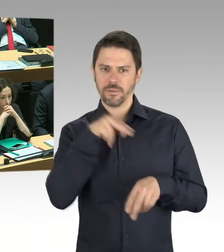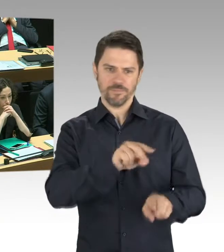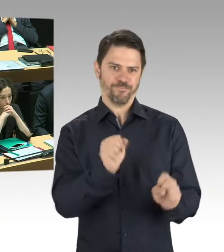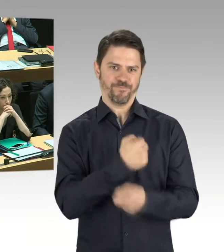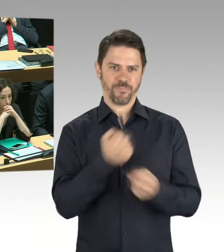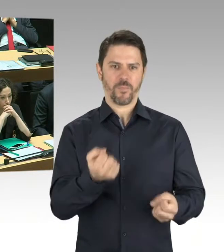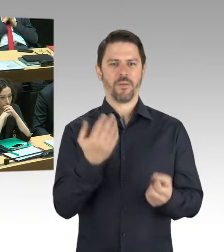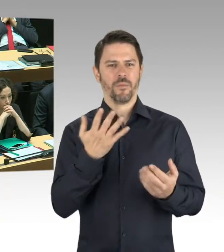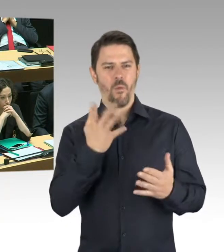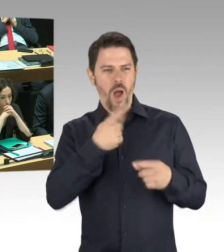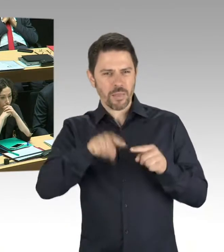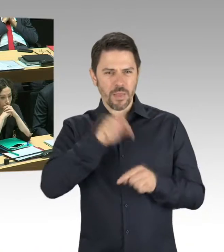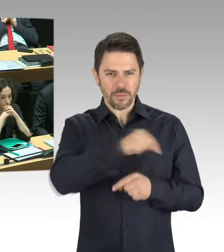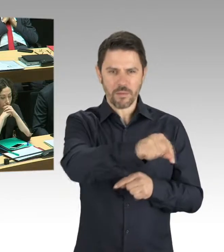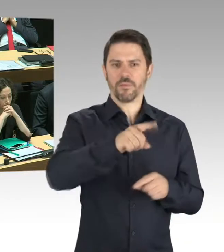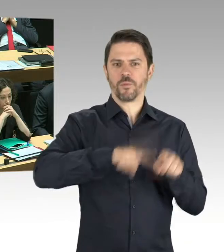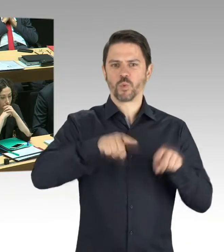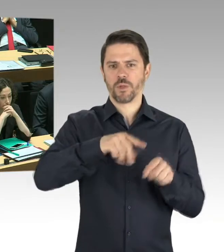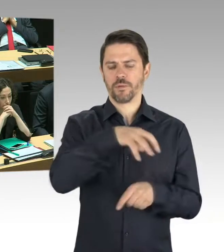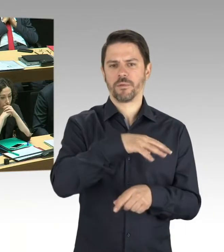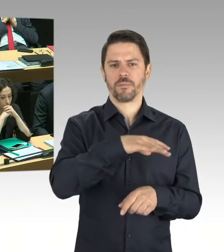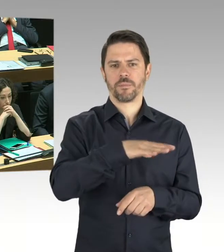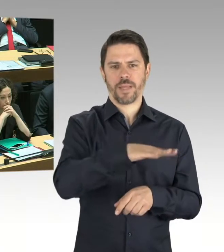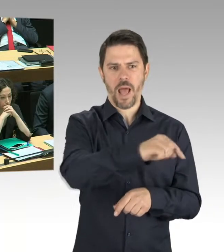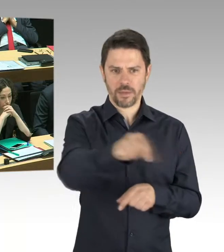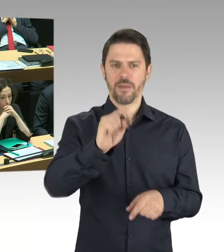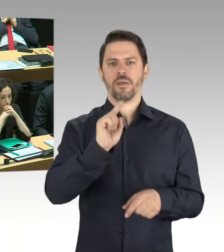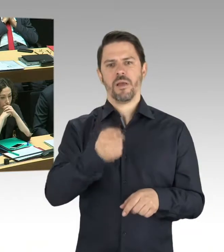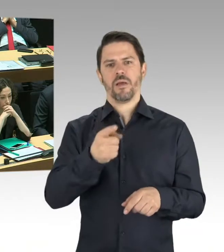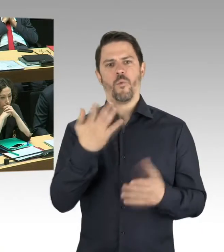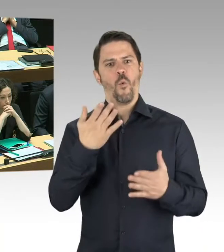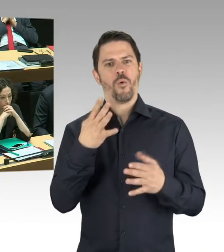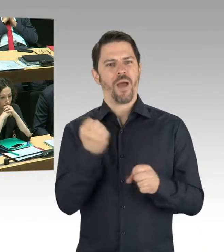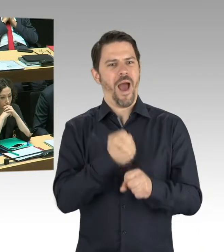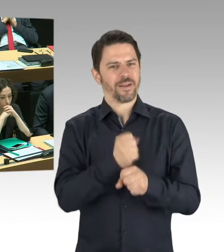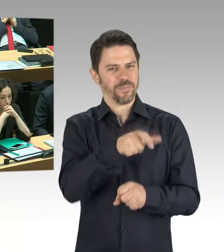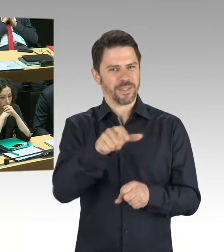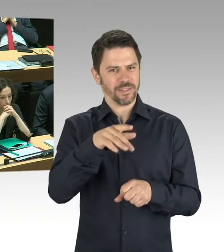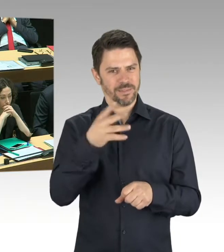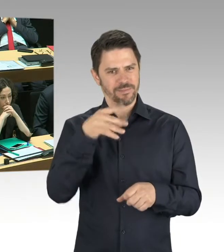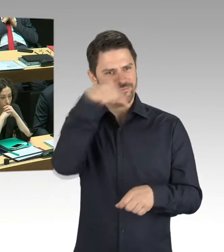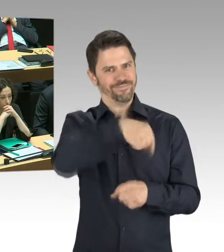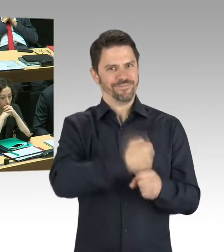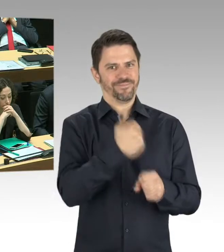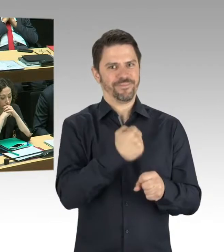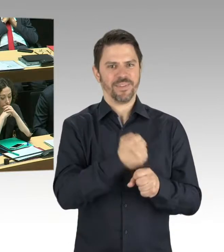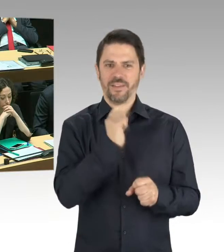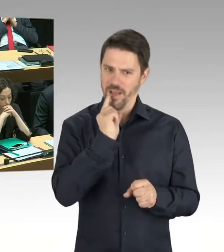weil sie in Bereichen ihre Büros haben, wo diese Gefährdung nicht ist. Aber genau das wird jetzt untersucht. Und da gilt das Prinzip: